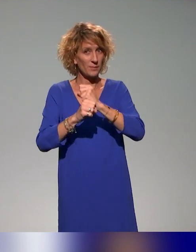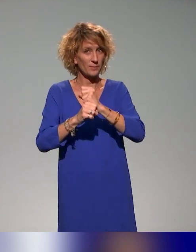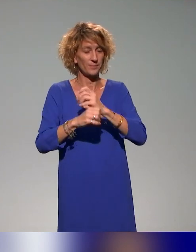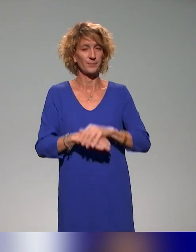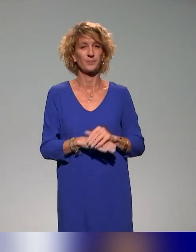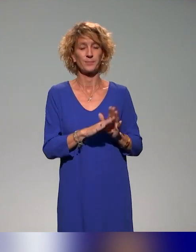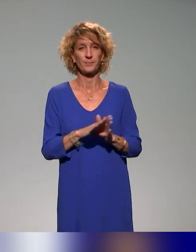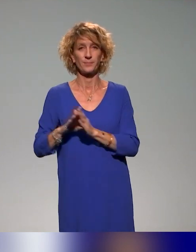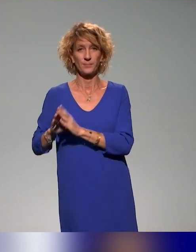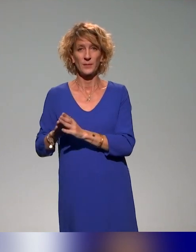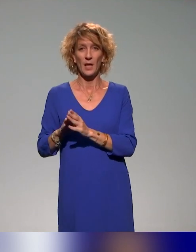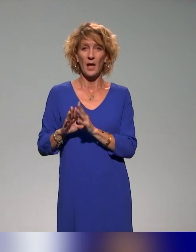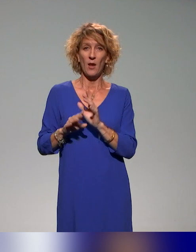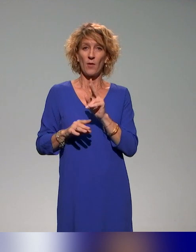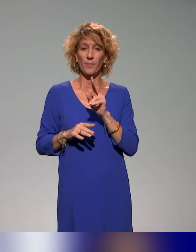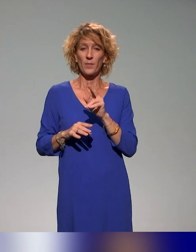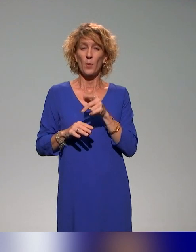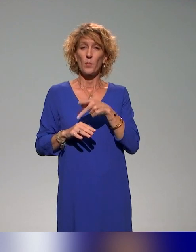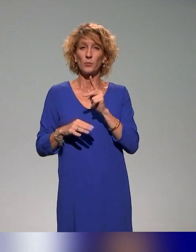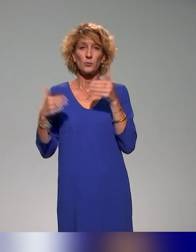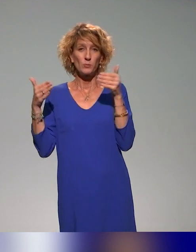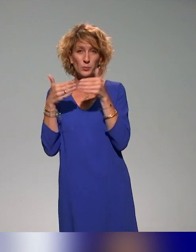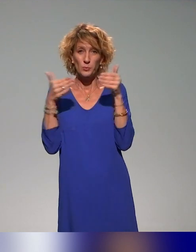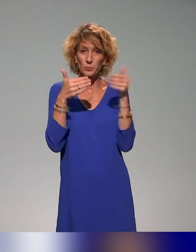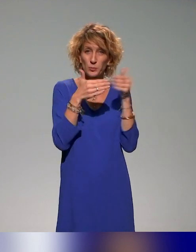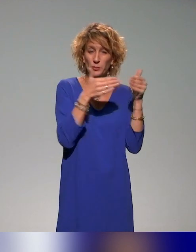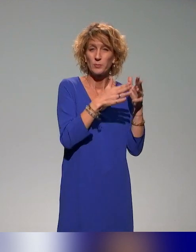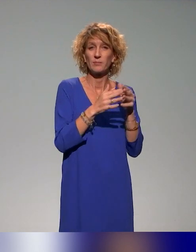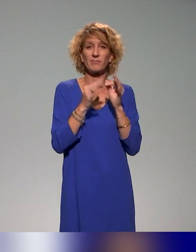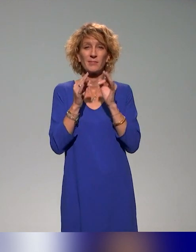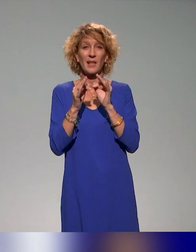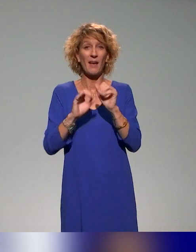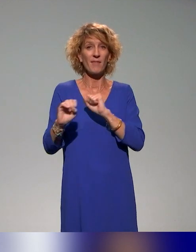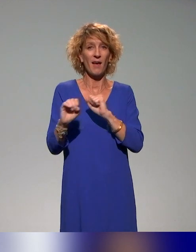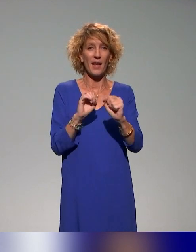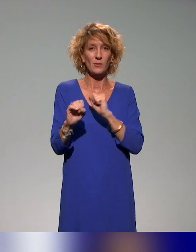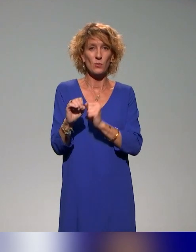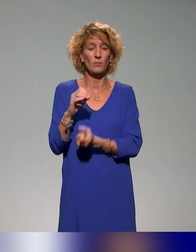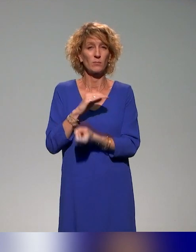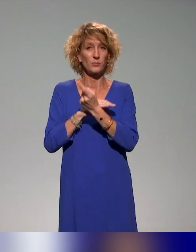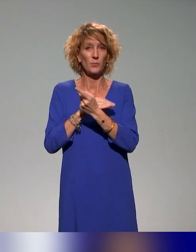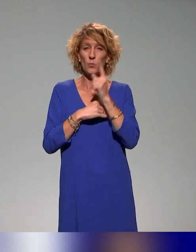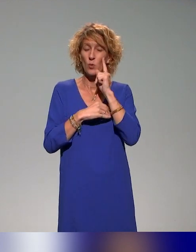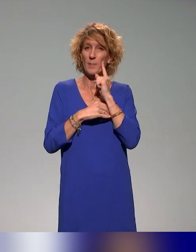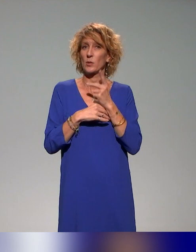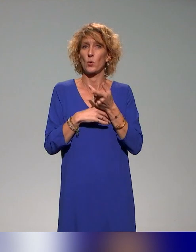On va faire des focus comme vous nous l'avez demandé sur certaines actions qu'on mène, parce que je crois qu'il y a beaucoup de mots